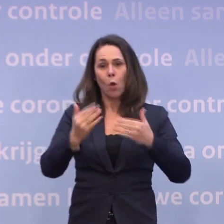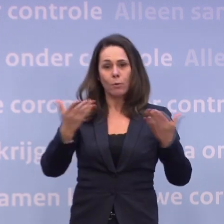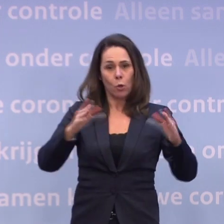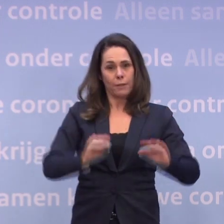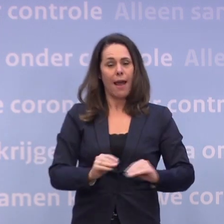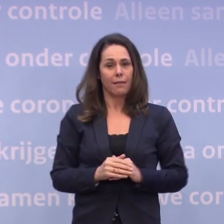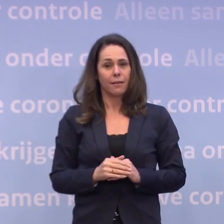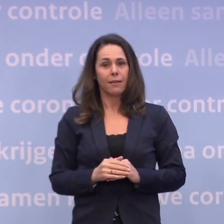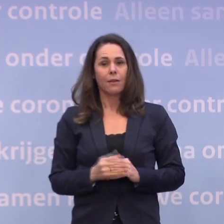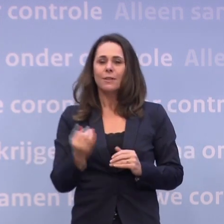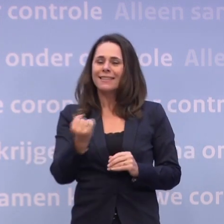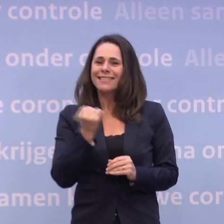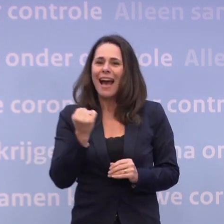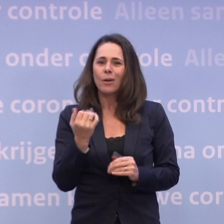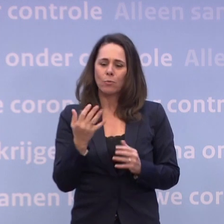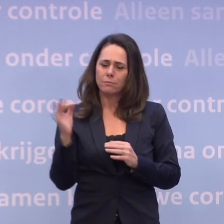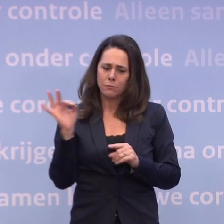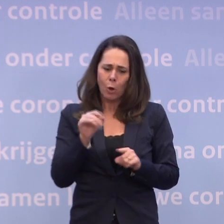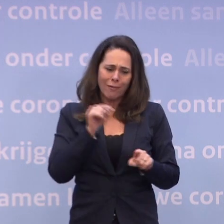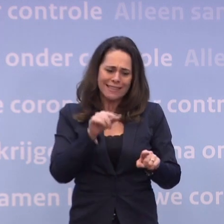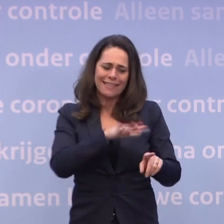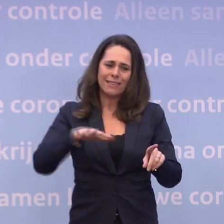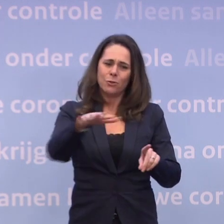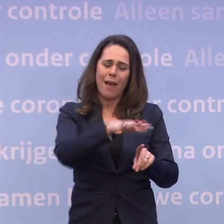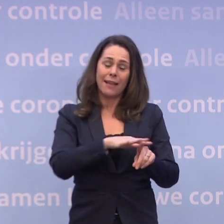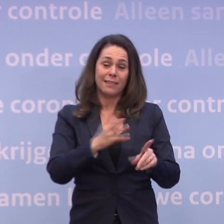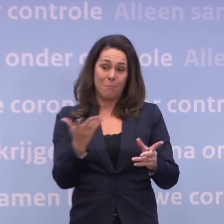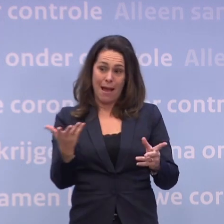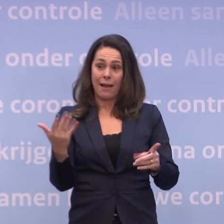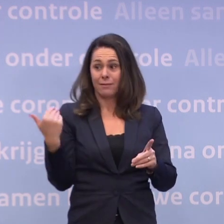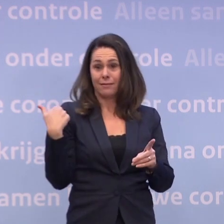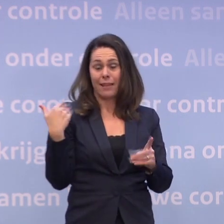Daarom willen we ook juist terug naar die situatie... ...maar dat gaat nog wel even duren zoals ik zojuist toelichtte.